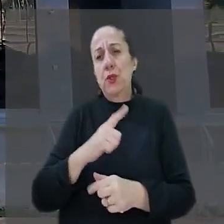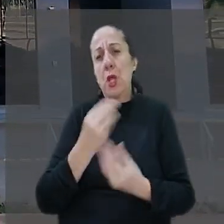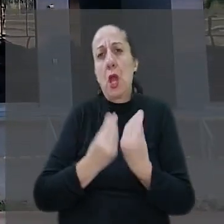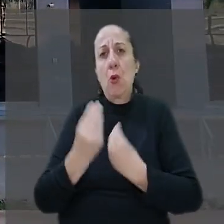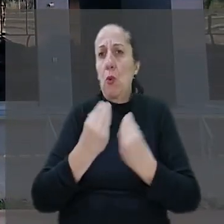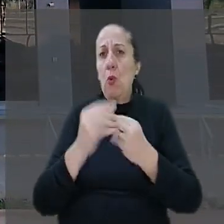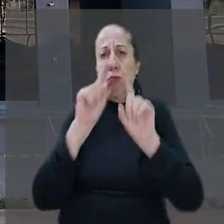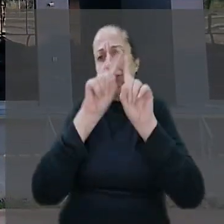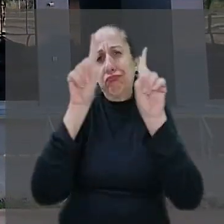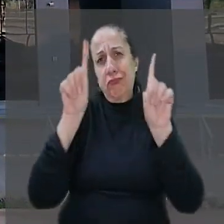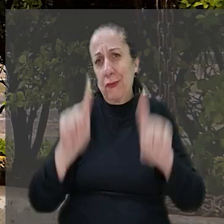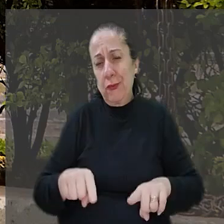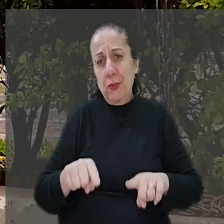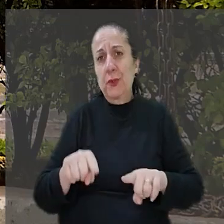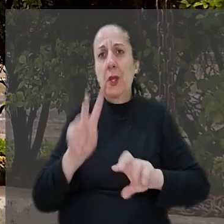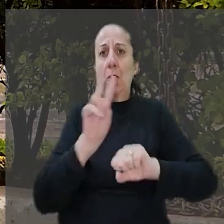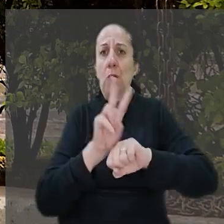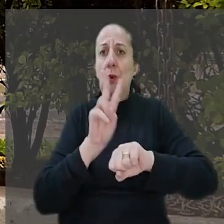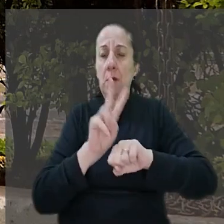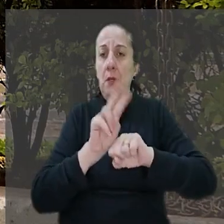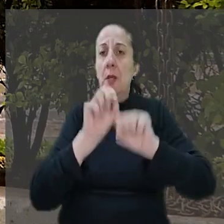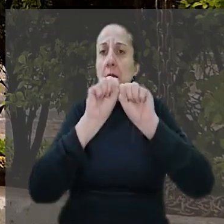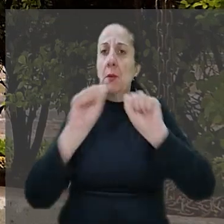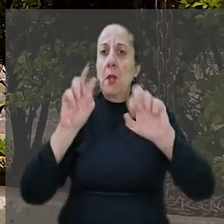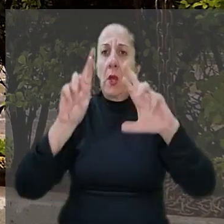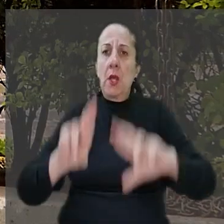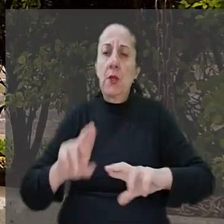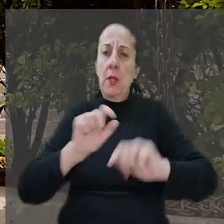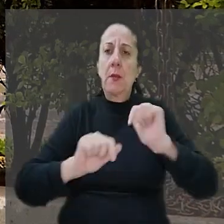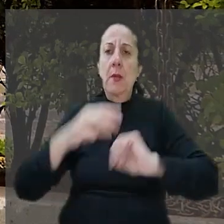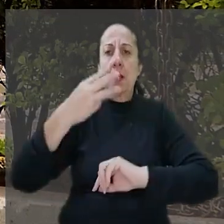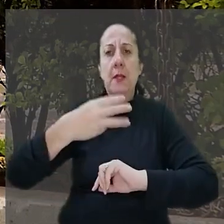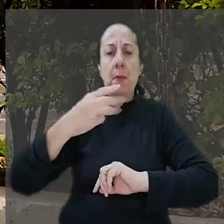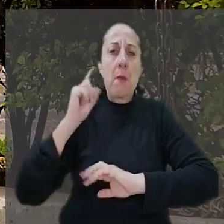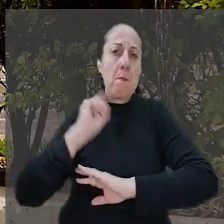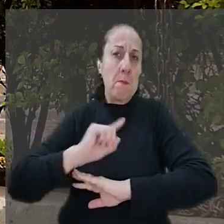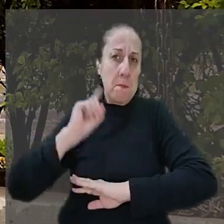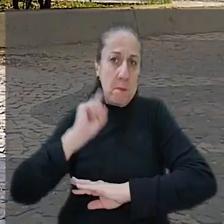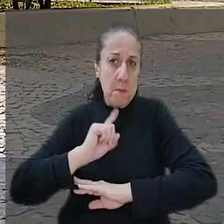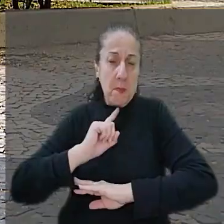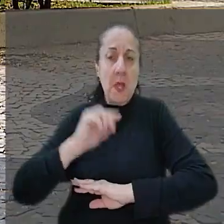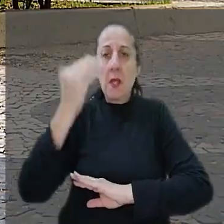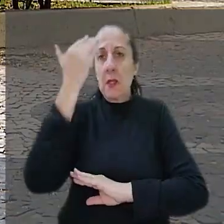se precaver. O Tribunal Regional do Trabalho da 3° Região em Minas Gerais, entendeu não